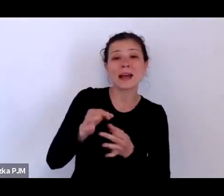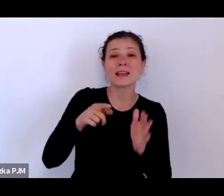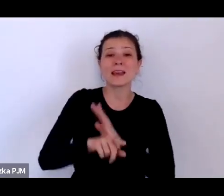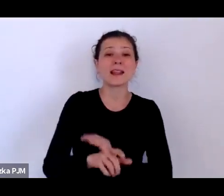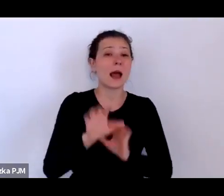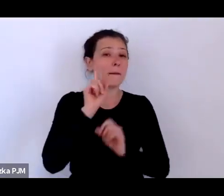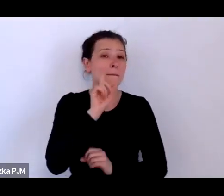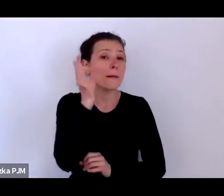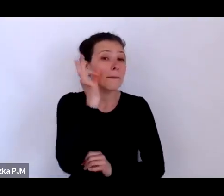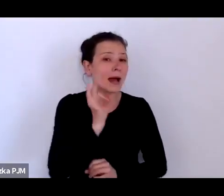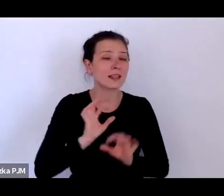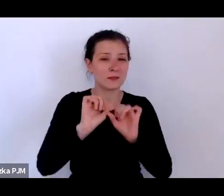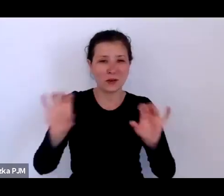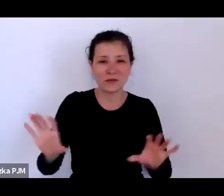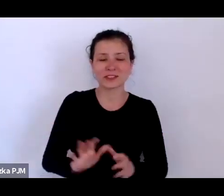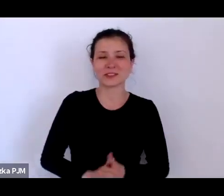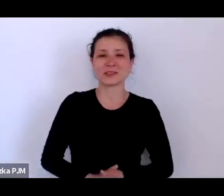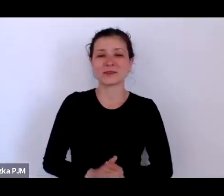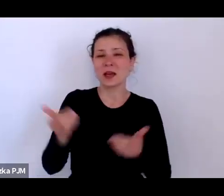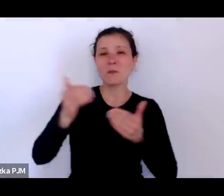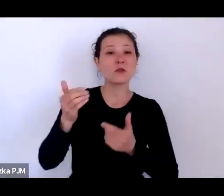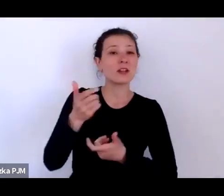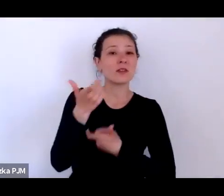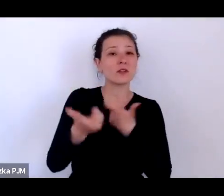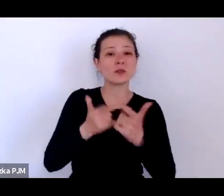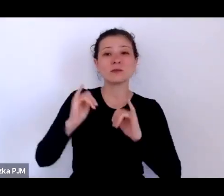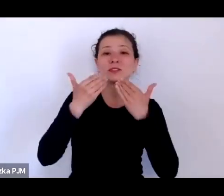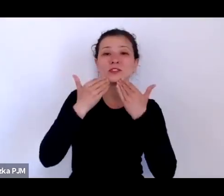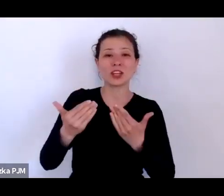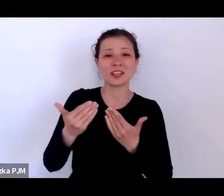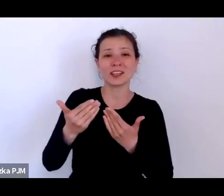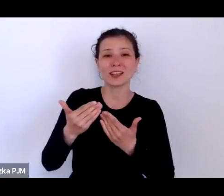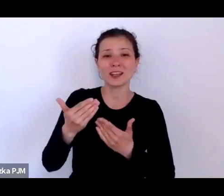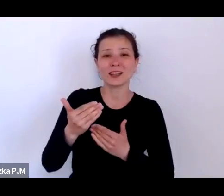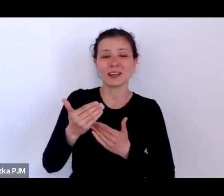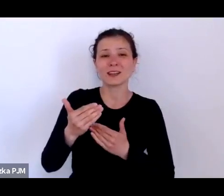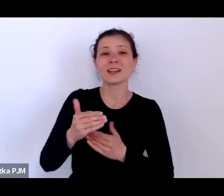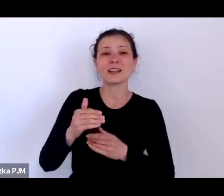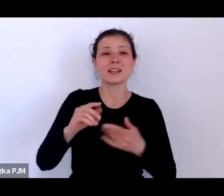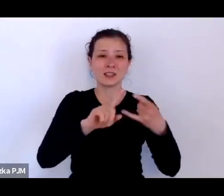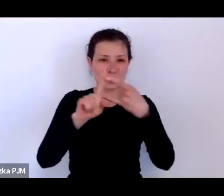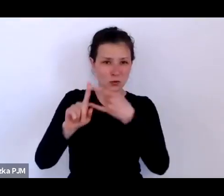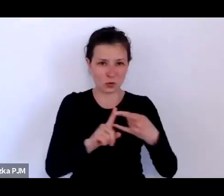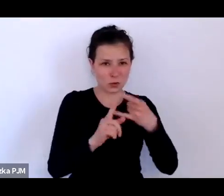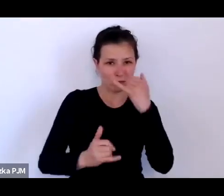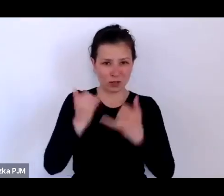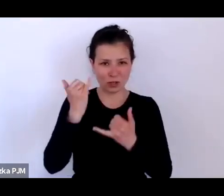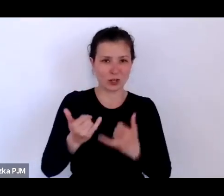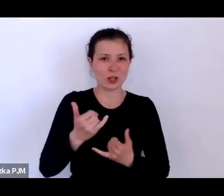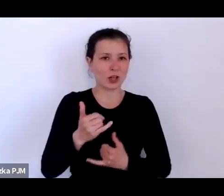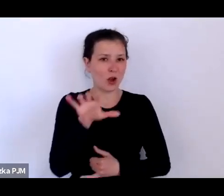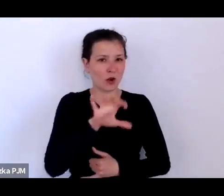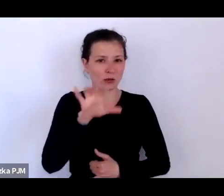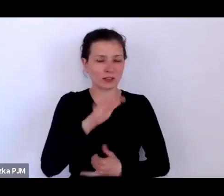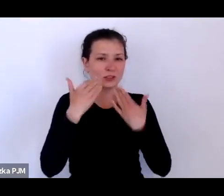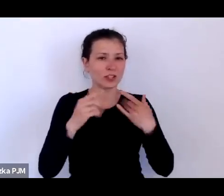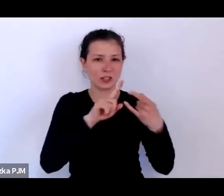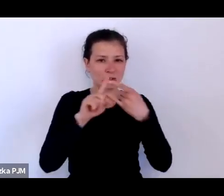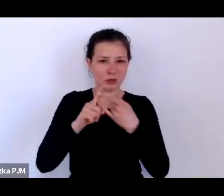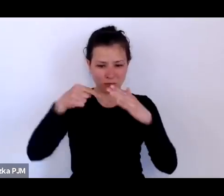Można to robić za pośrednictwem platformy Zoom jeśli Państwo uczestniczą poprzez Zooma w naszym spotkaniu